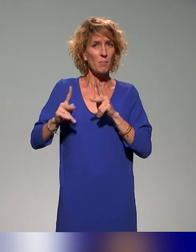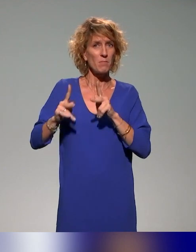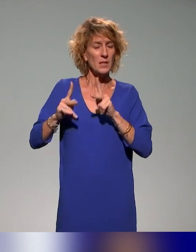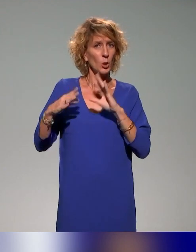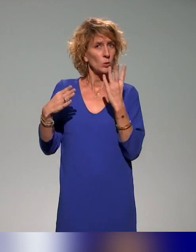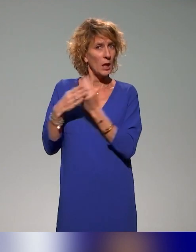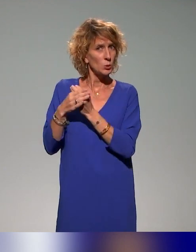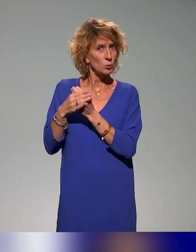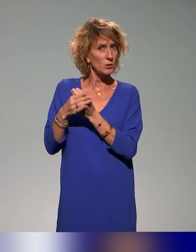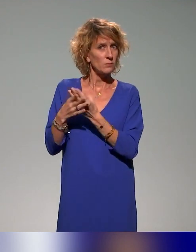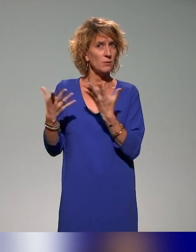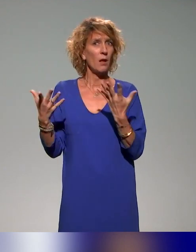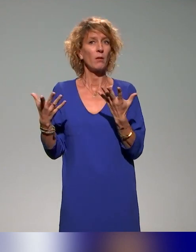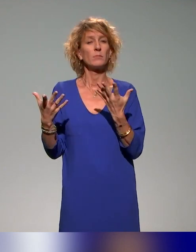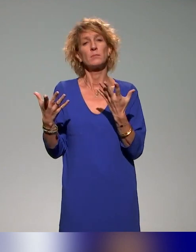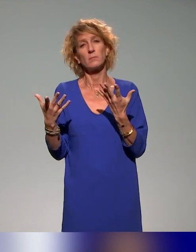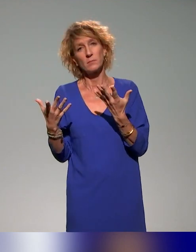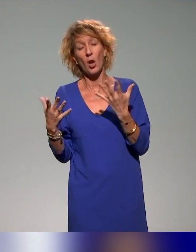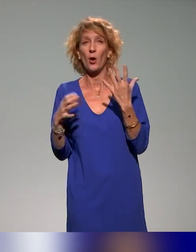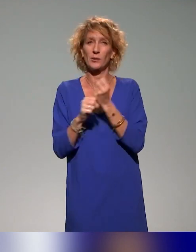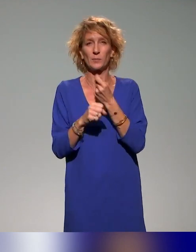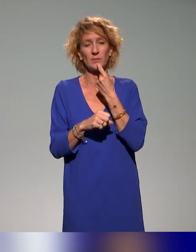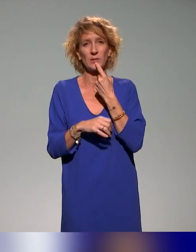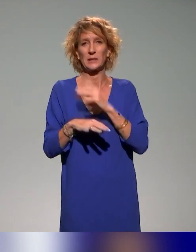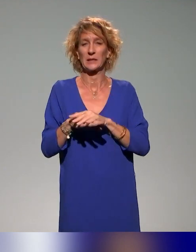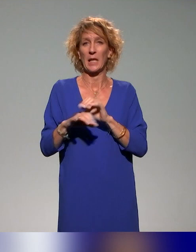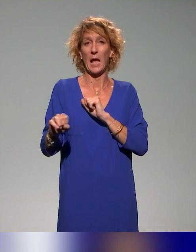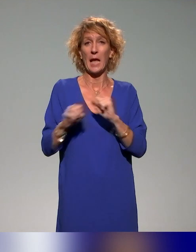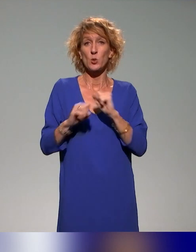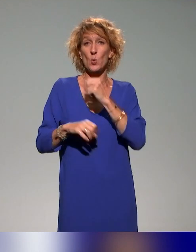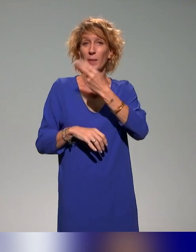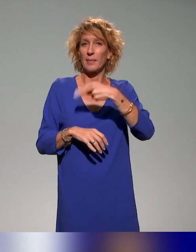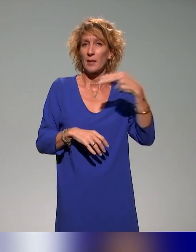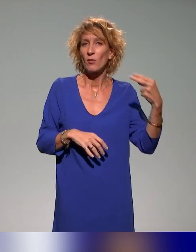C'est-à-dire, quelles sont, évidemment en résumé, les actions nationales ?